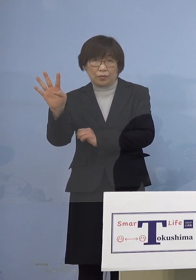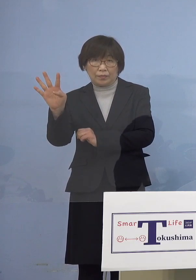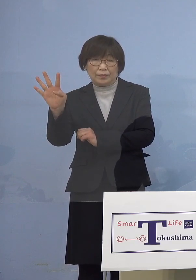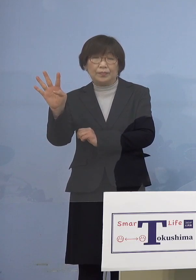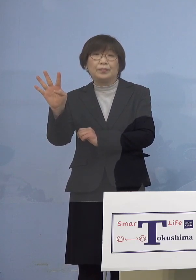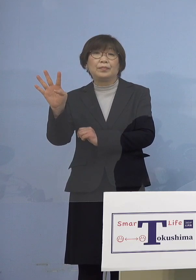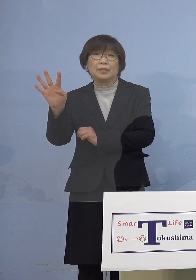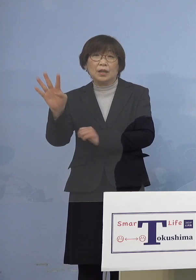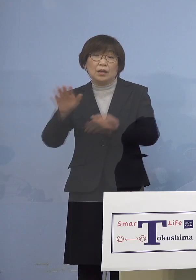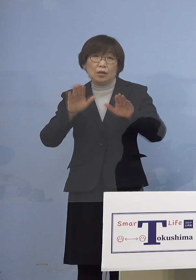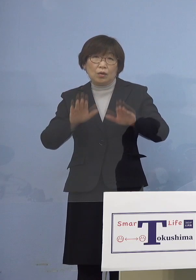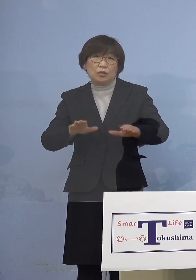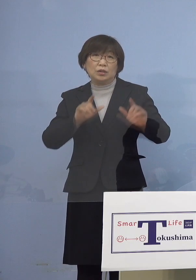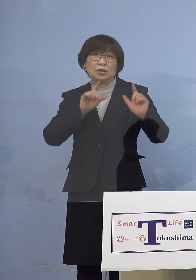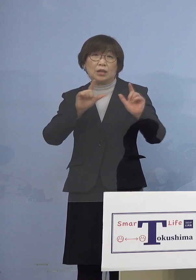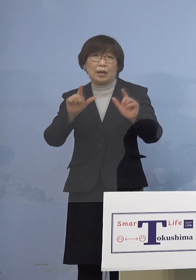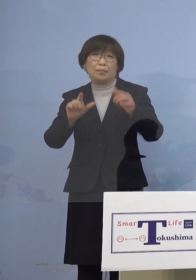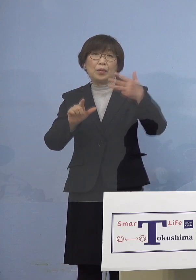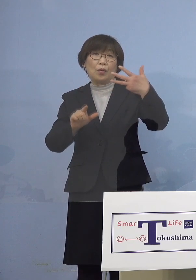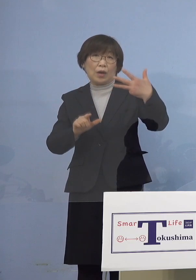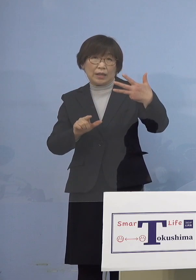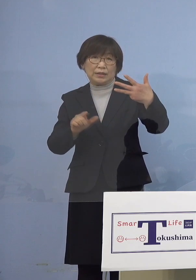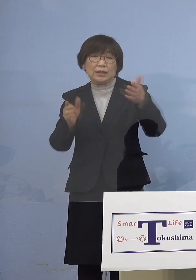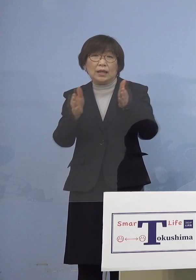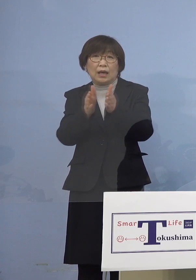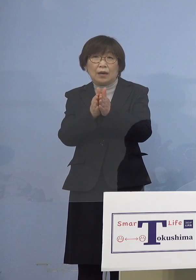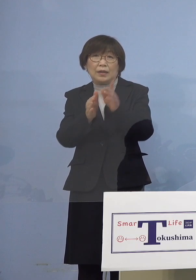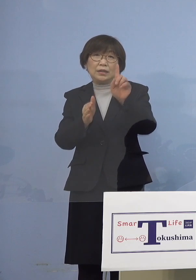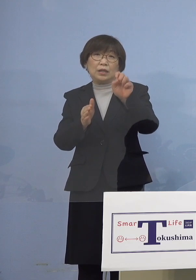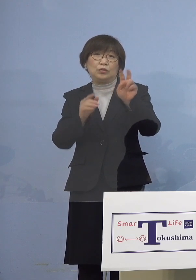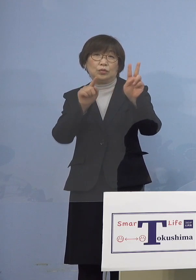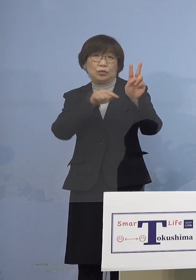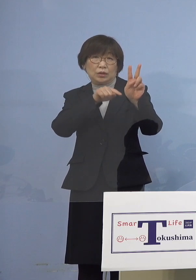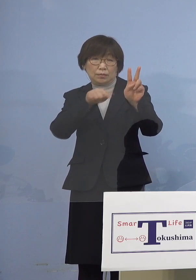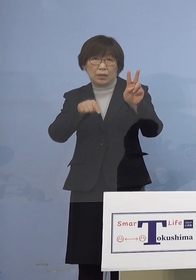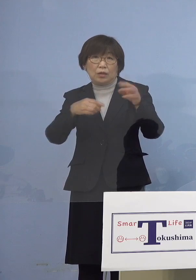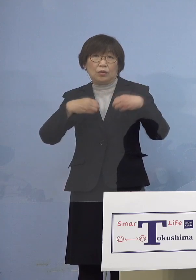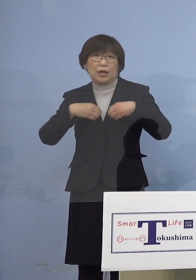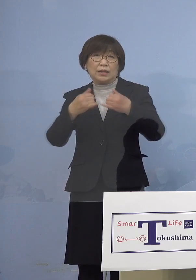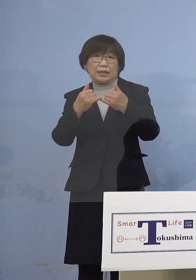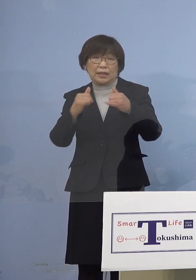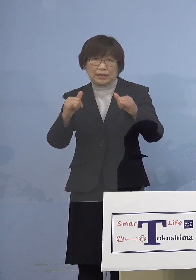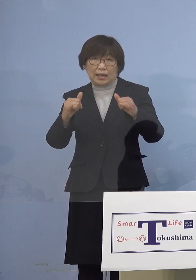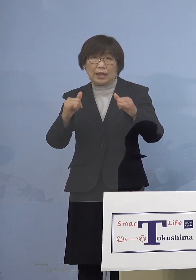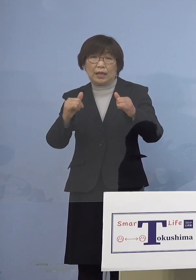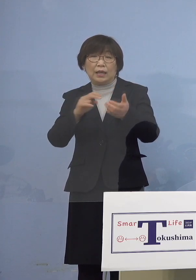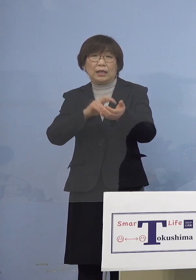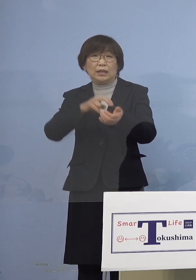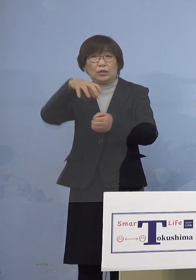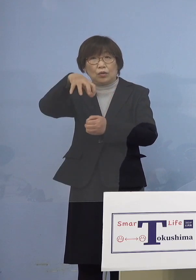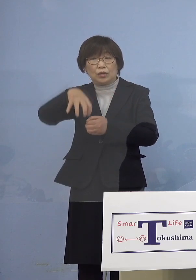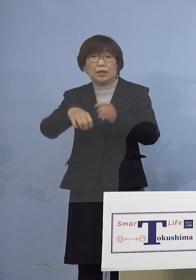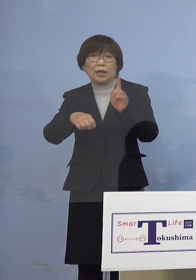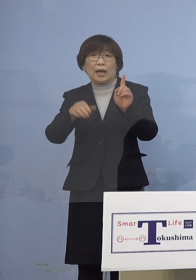本日発表の8名を合わせた12名の感染者が 一つの医療機関において確認され